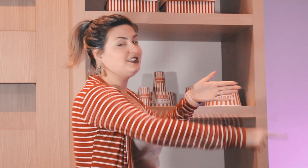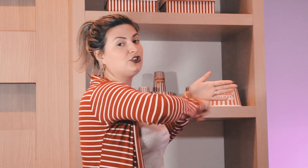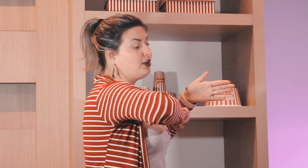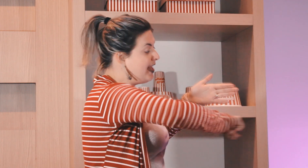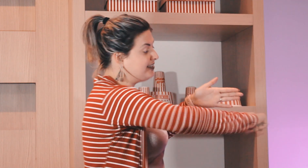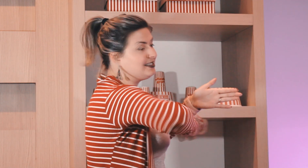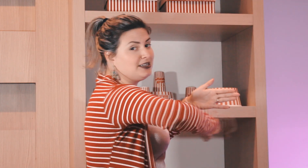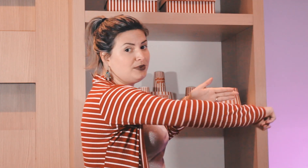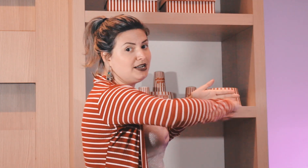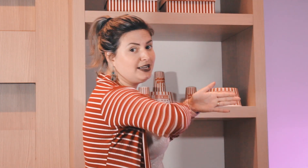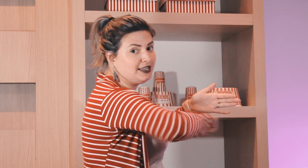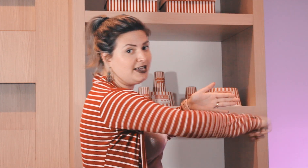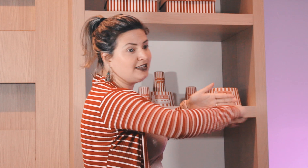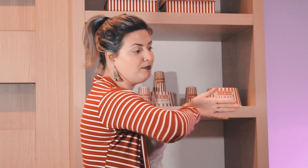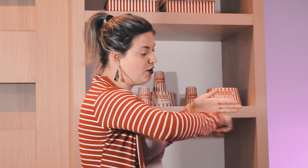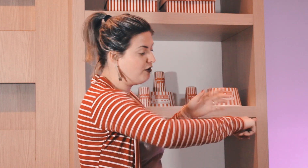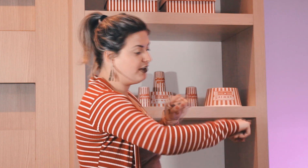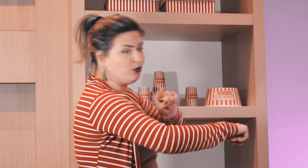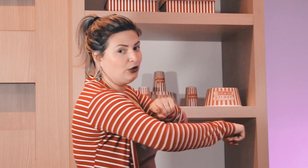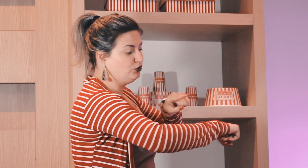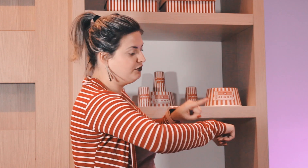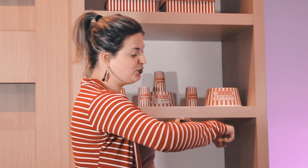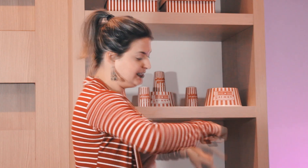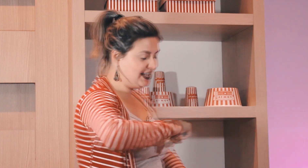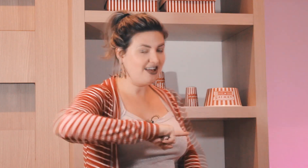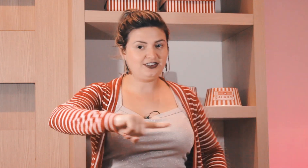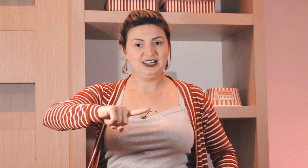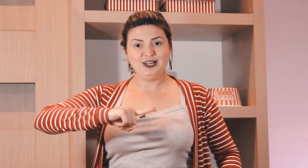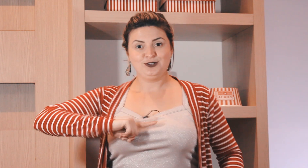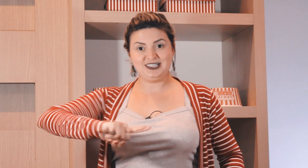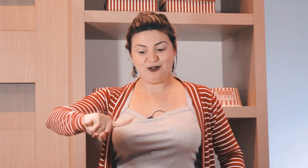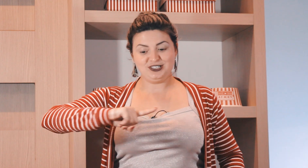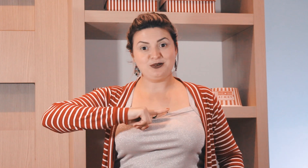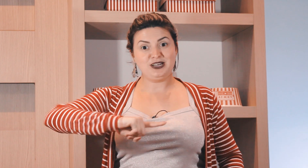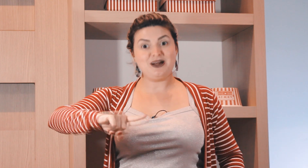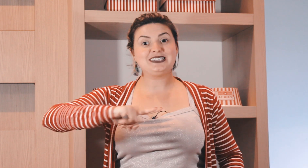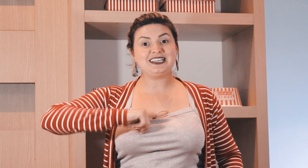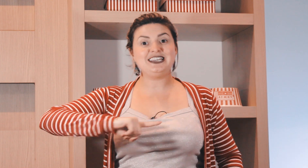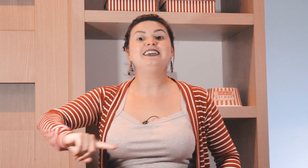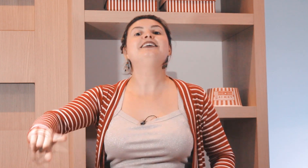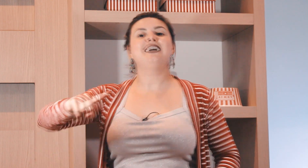ele mostrava assim ó nessa semana aqui tem prova o aluno visualizava o sinal de semana mais aqui